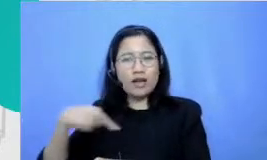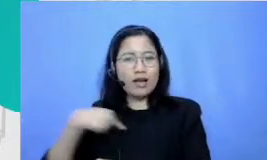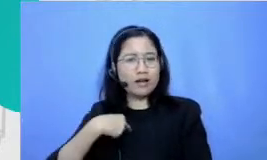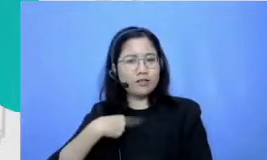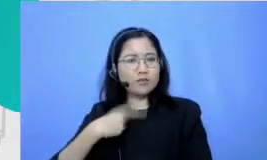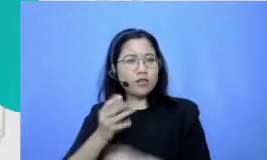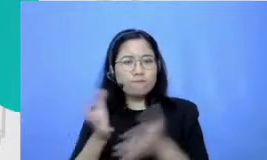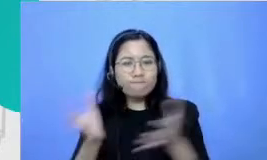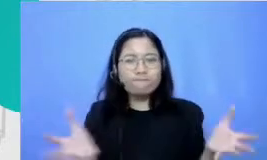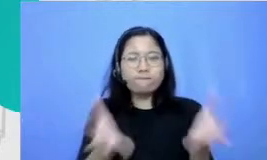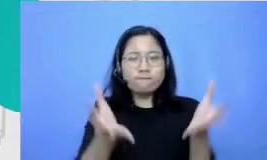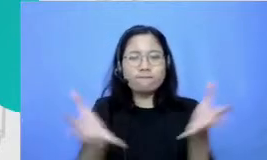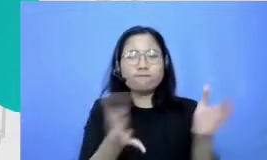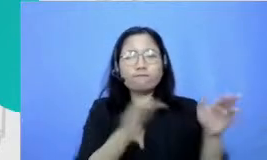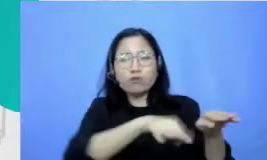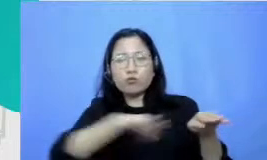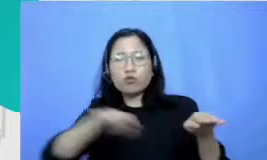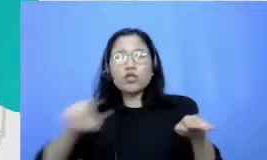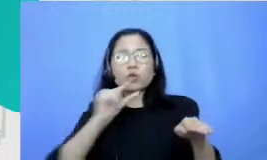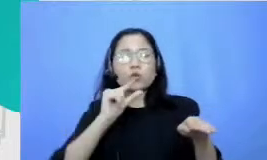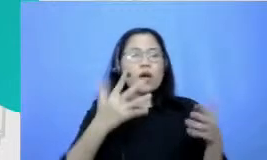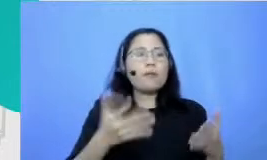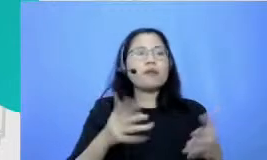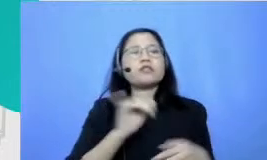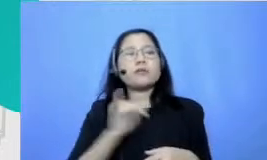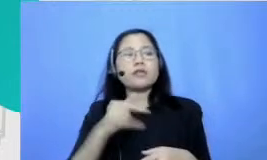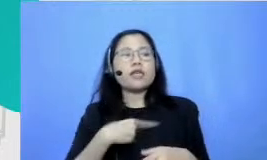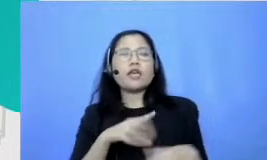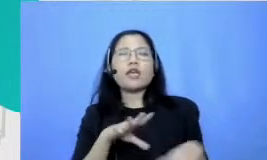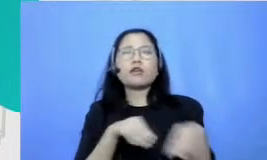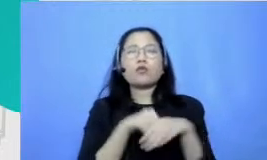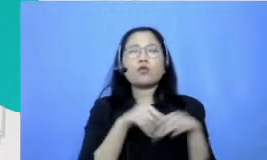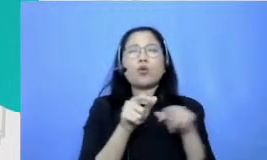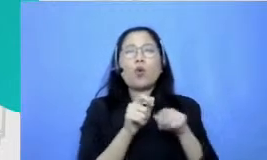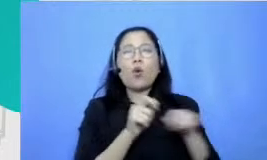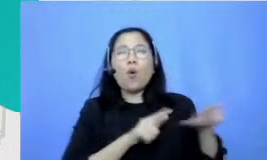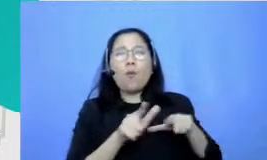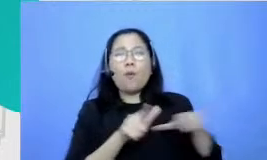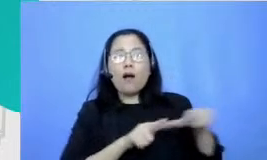murid-murid yang lain tuh untuk enggak ragu ikut Mbak Jadi kalau ada lomba baca puisi Aku ini tak